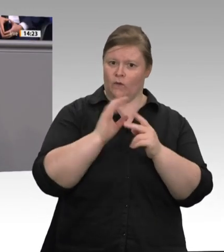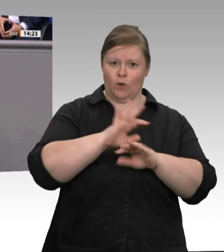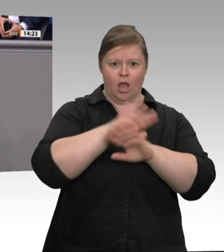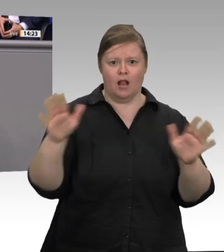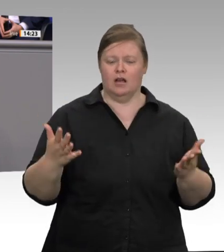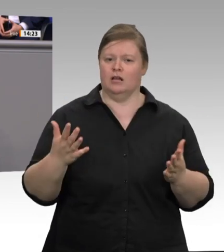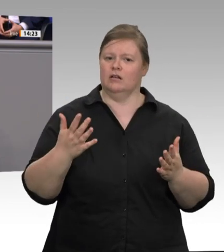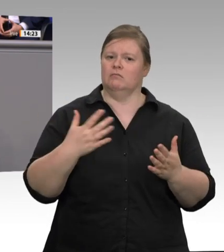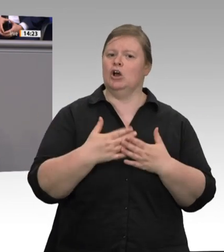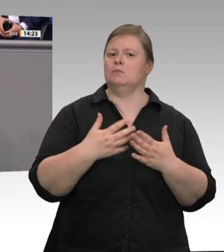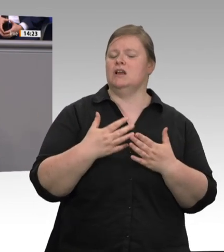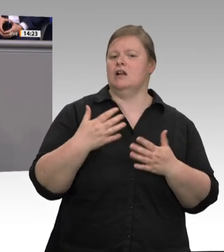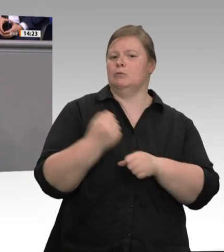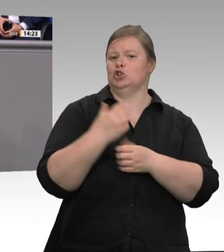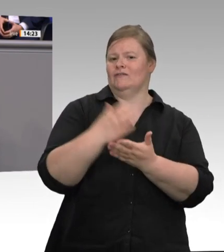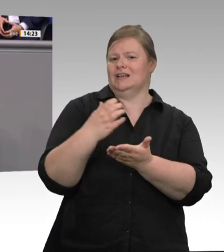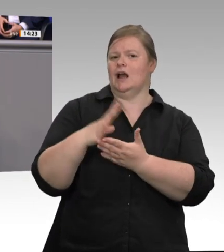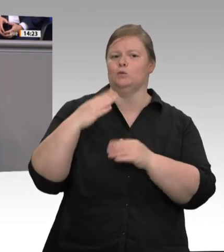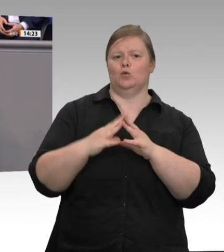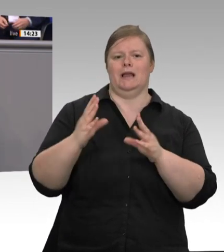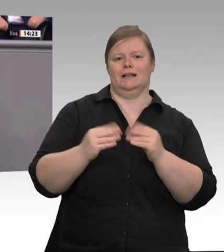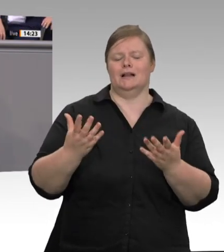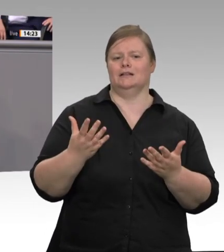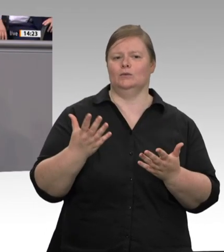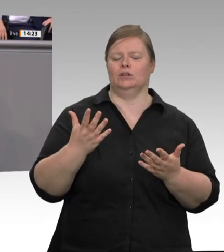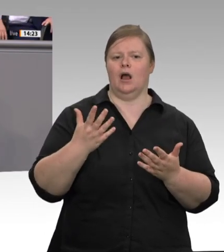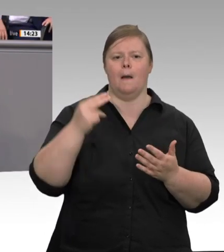in unseren Sozialstaat, dass geltendes Recht durchgesetzt wird und Regelungslücken wirksam